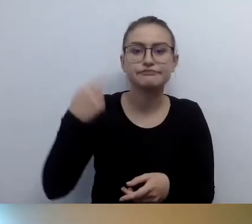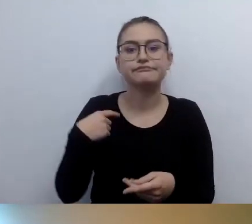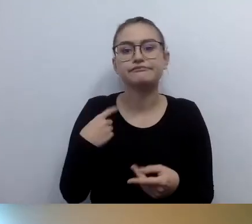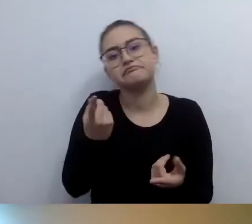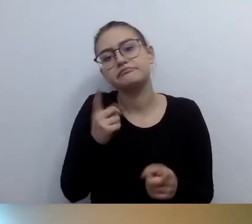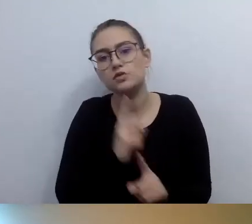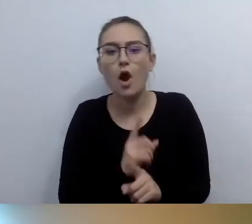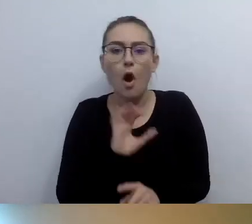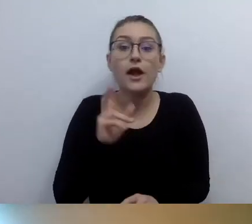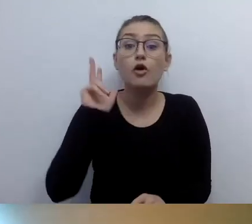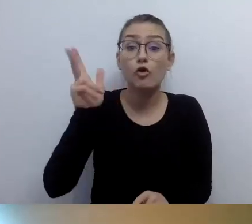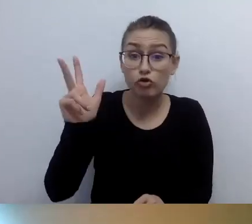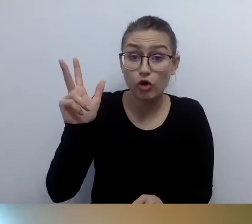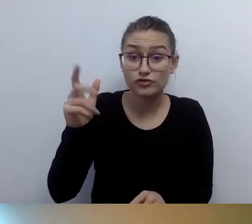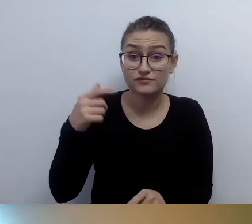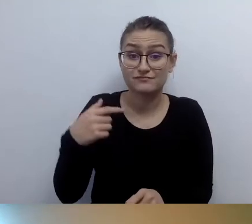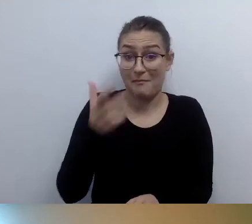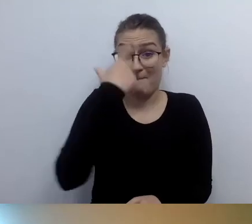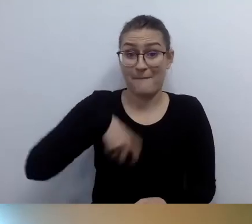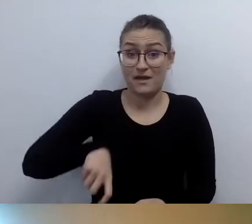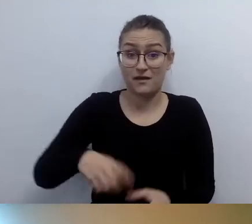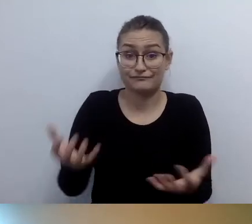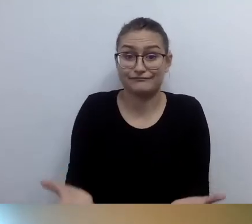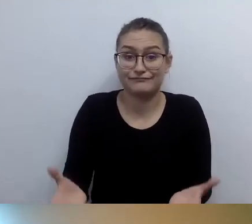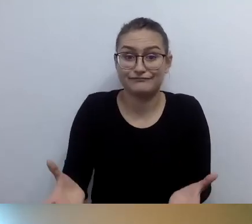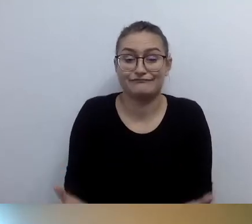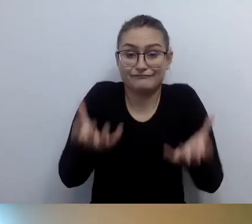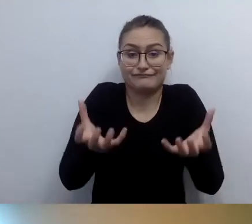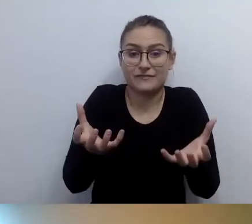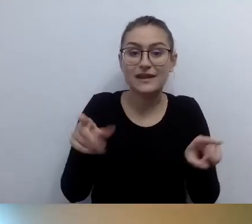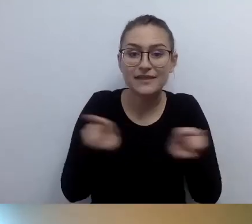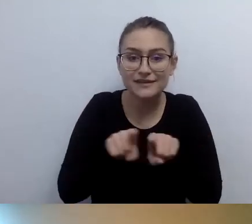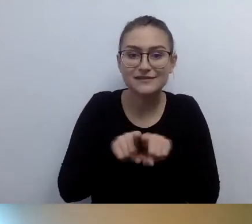Praktykowałem to wielokrotnie. Bardzo chcę być tam w środku.